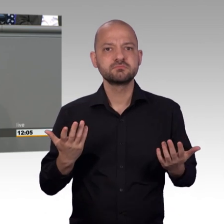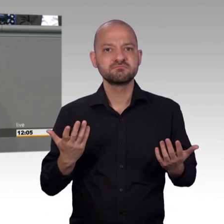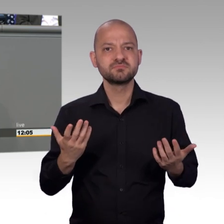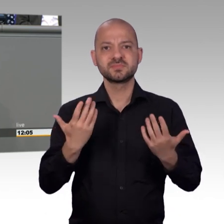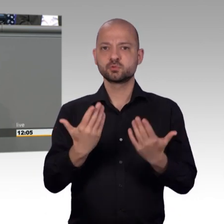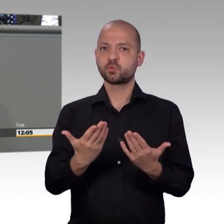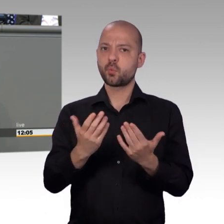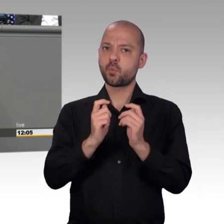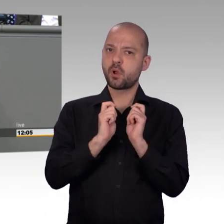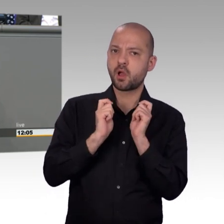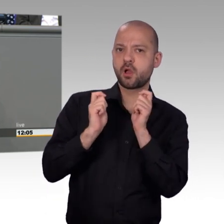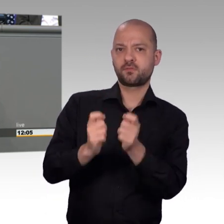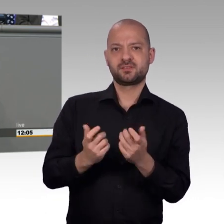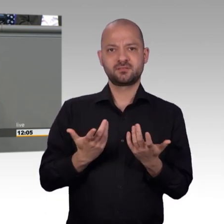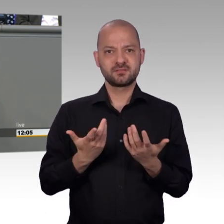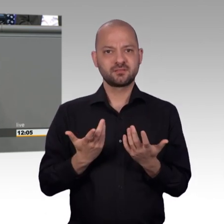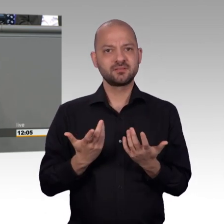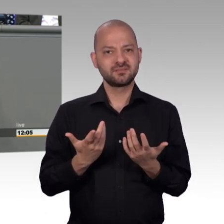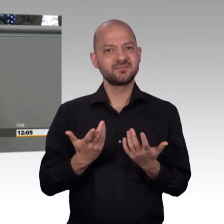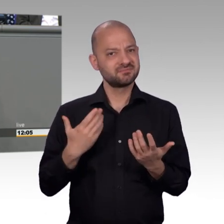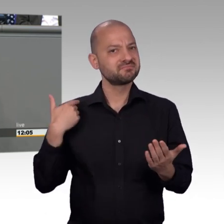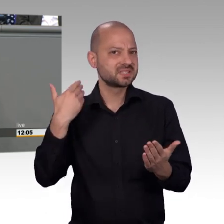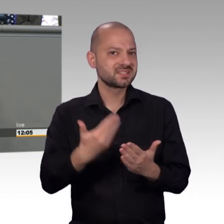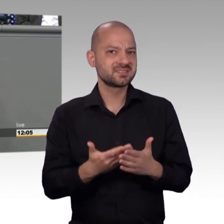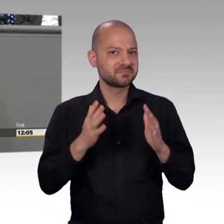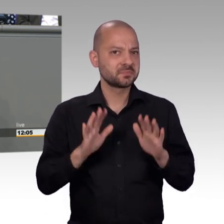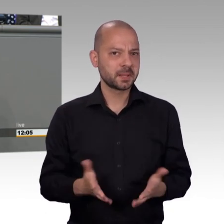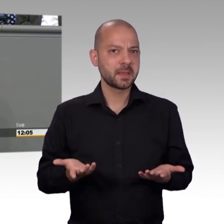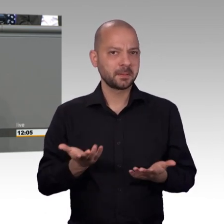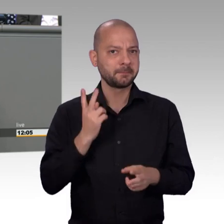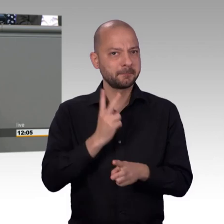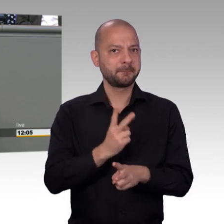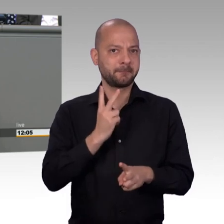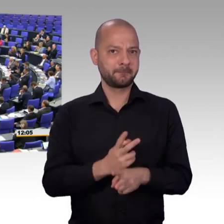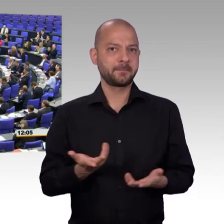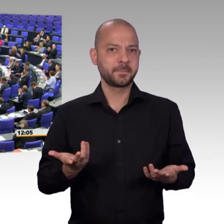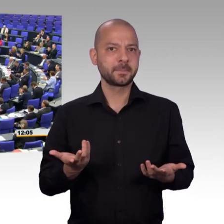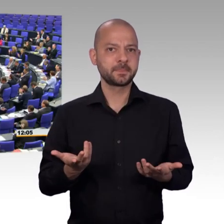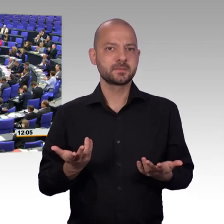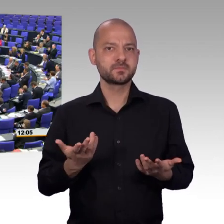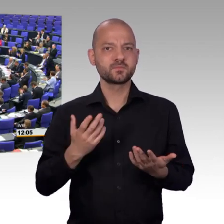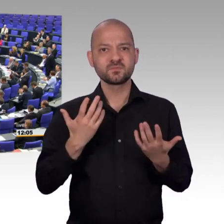dieser Demokratie vornehmen. Und das brauchen wir mehr denn je. Vielen Dank. [Beifall]